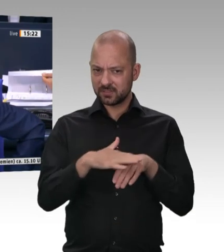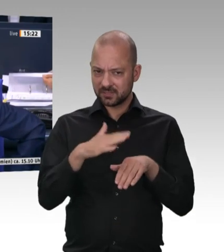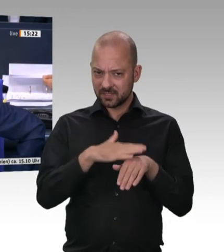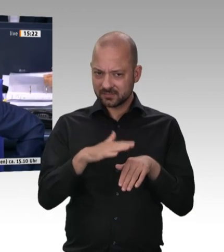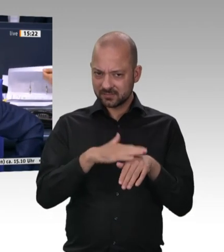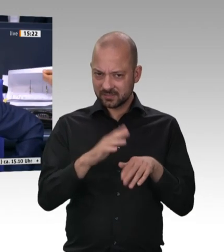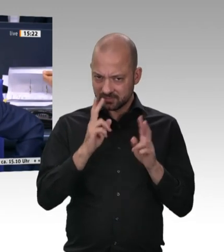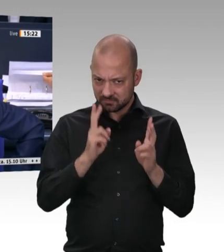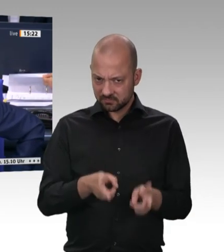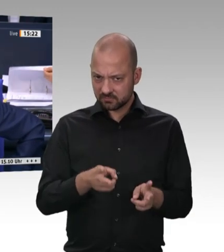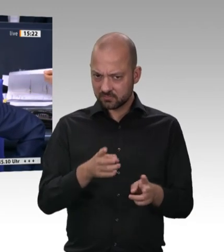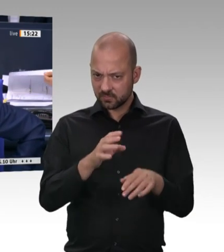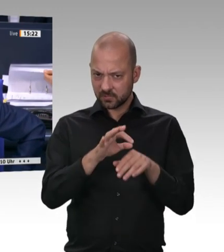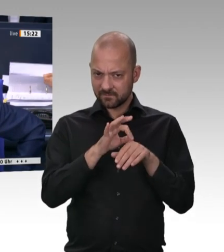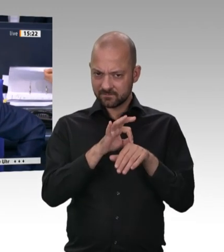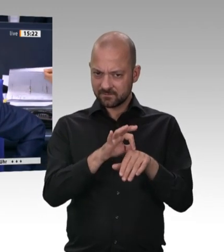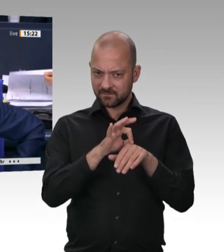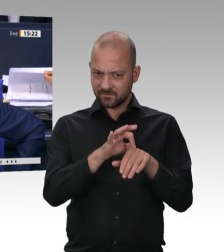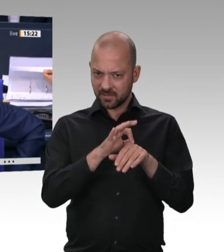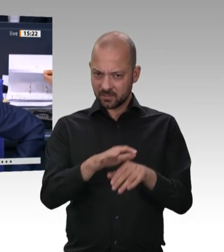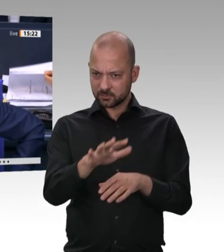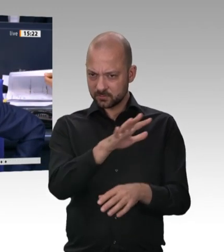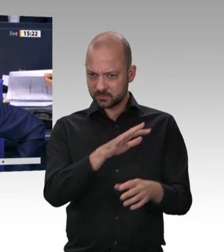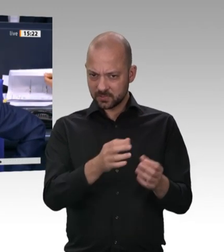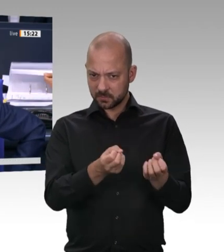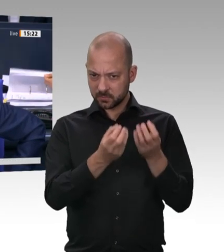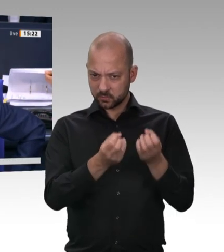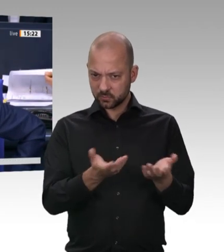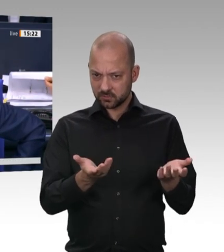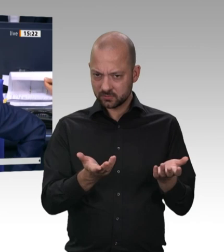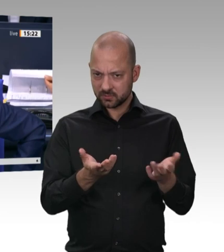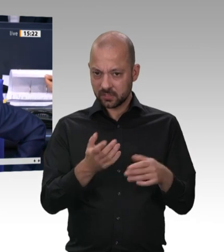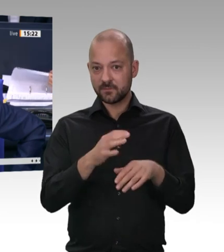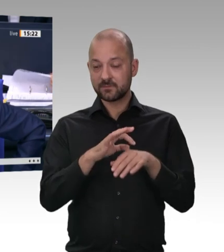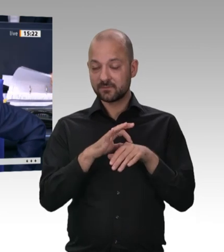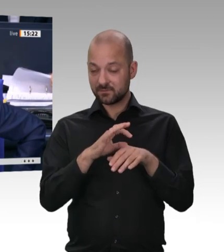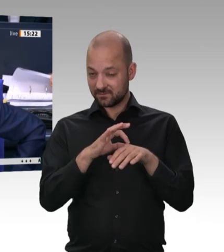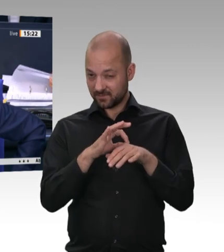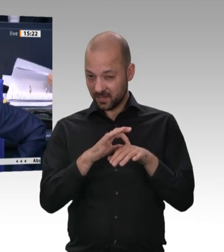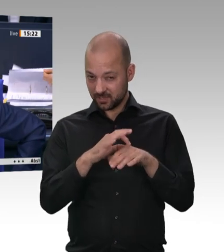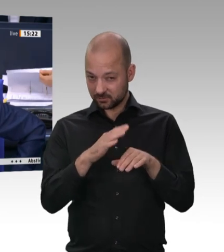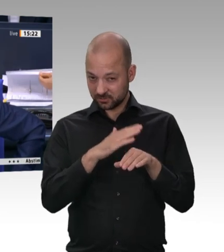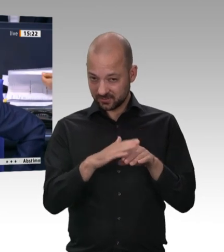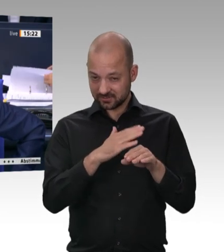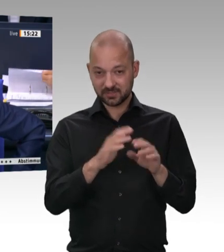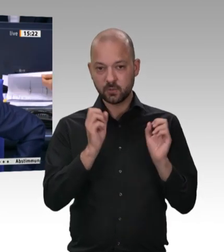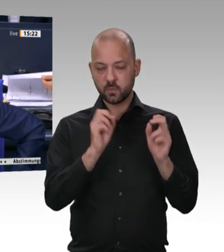die Aussprache. Interfraktionell wird Überweisung der Vorlagen auf den Drucksachen 19/20189 und 19/19551